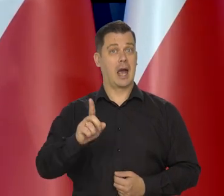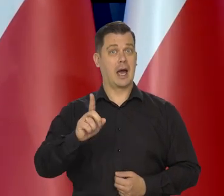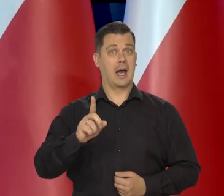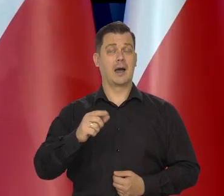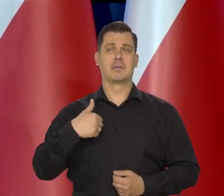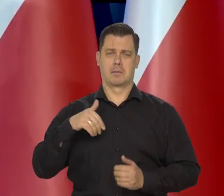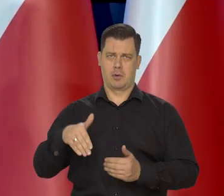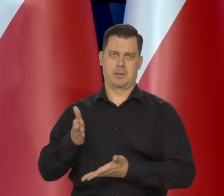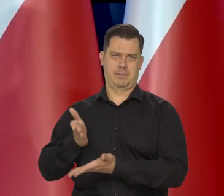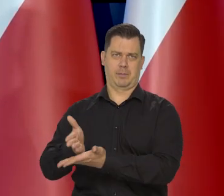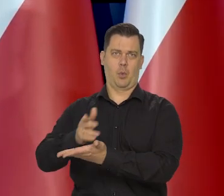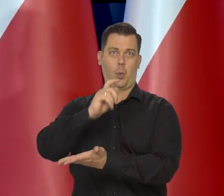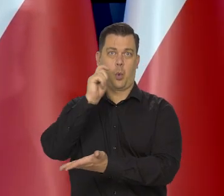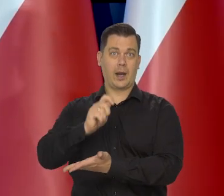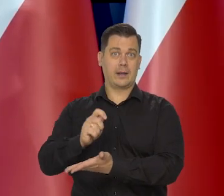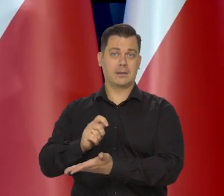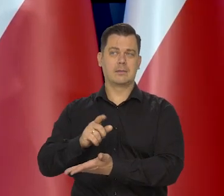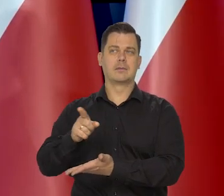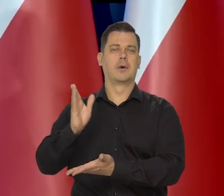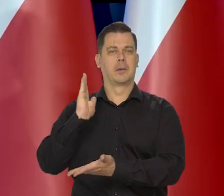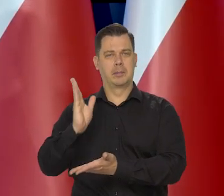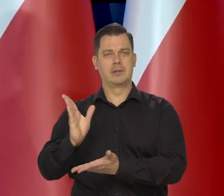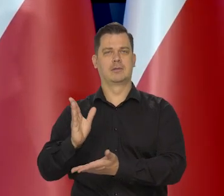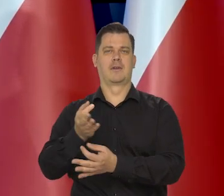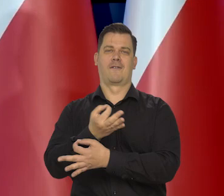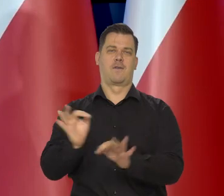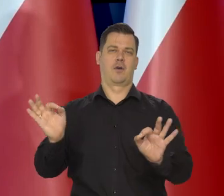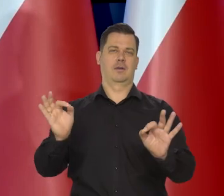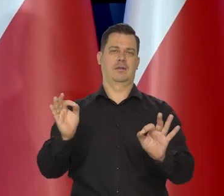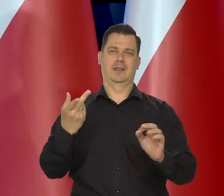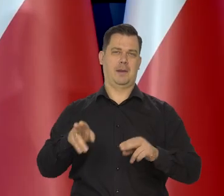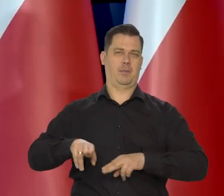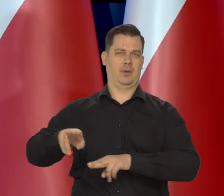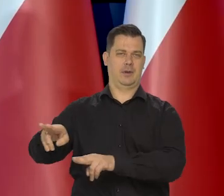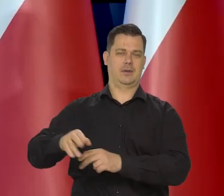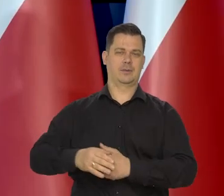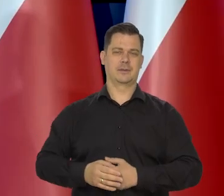a przeciwnie pomożemy, żeby Ukraina stała się wolnym, niepodległym krajem.